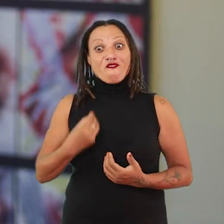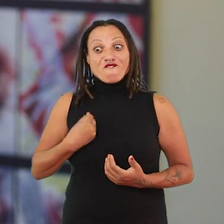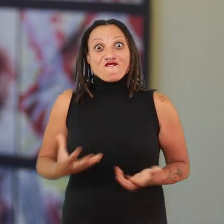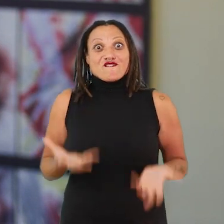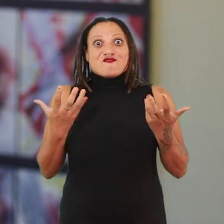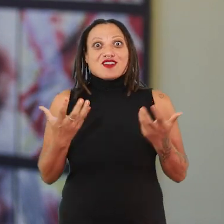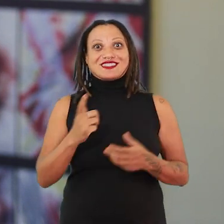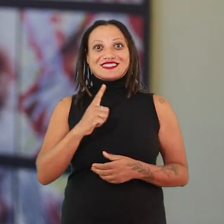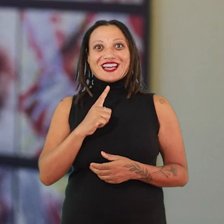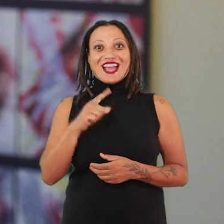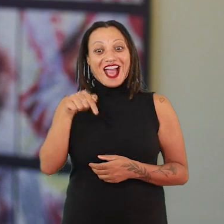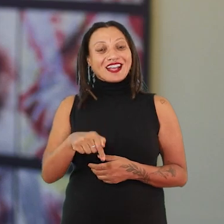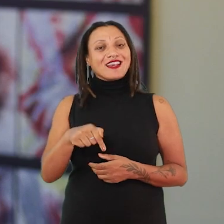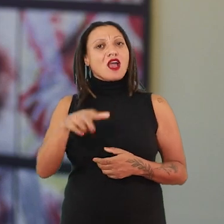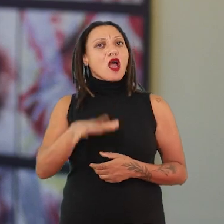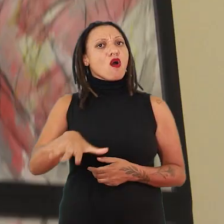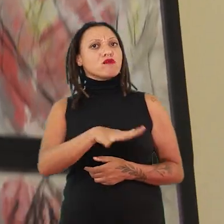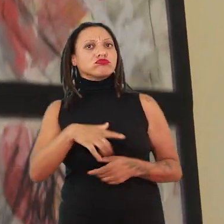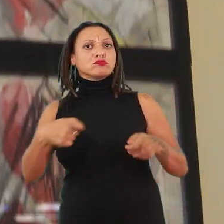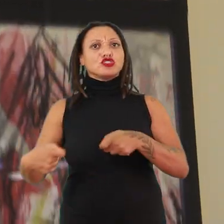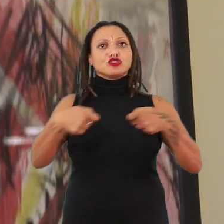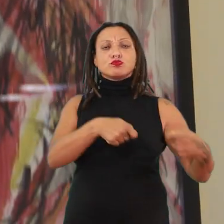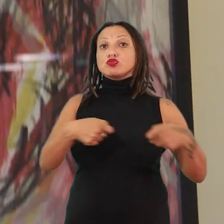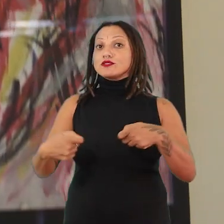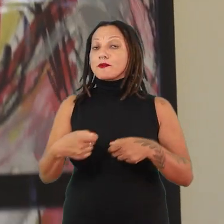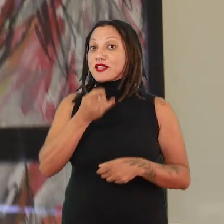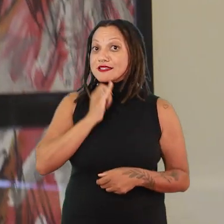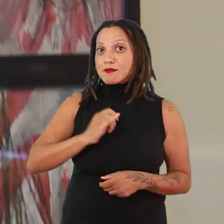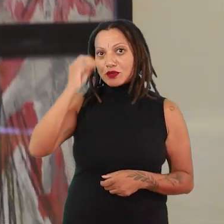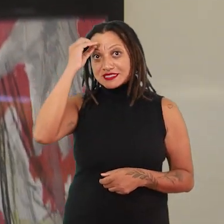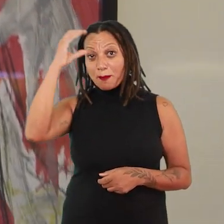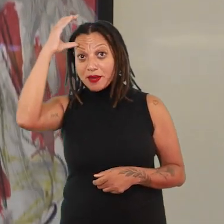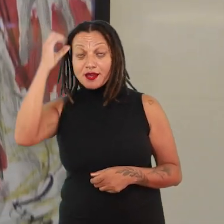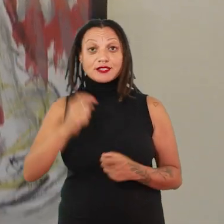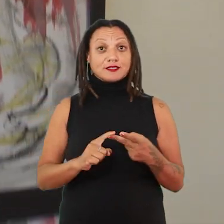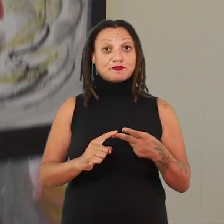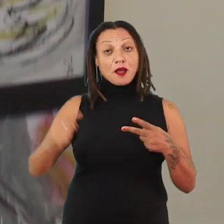Aqui a gente está pensando num território de disputa. De disputa de saberes, de pensamentos.